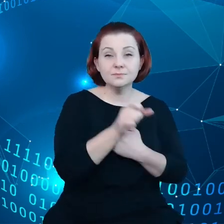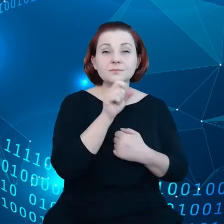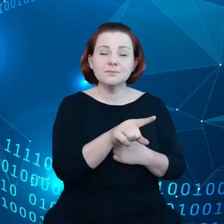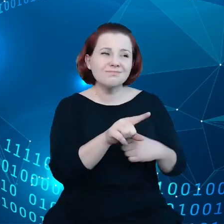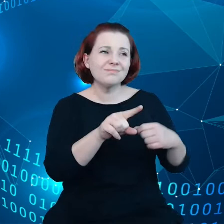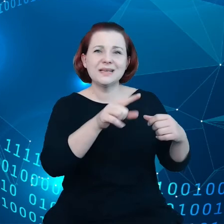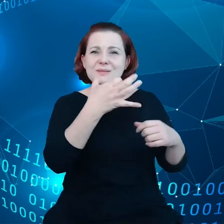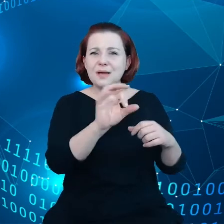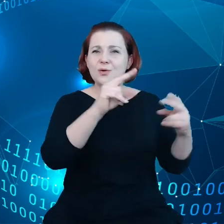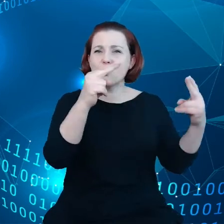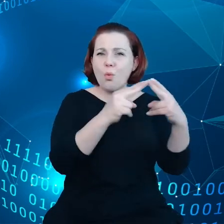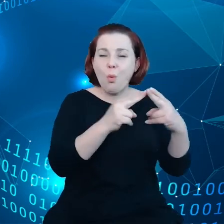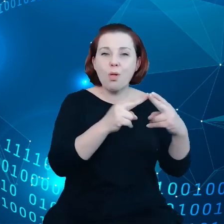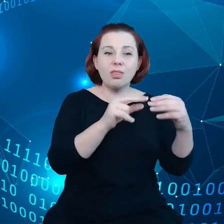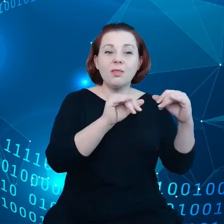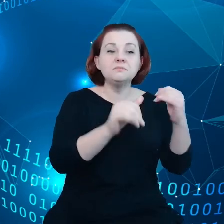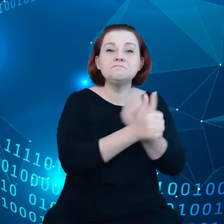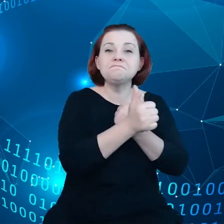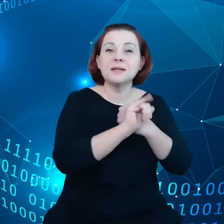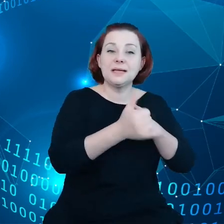dotyczące przepływu danych między przedsiębiorstwami.